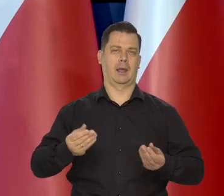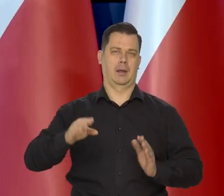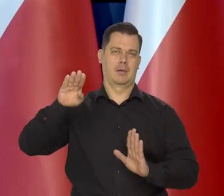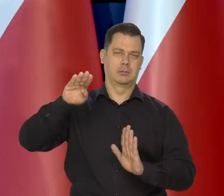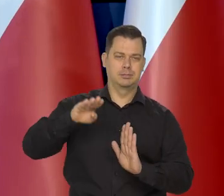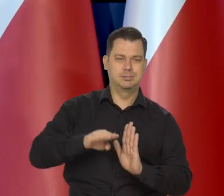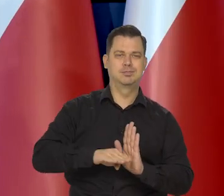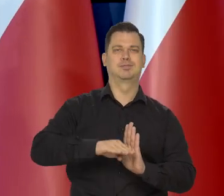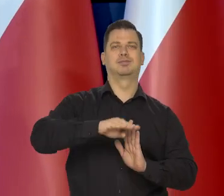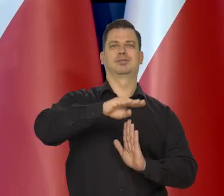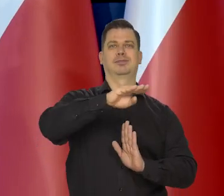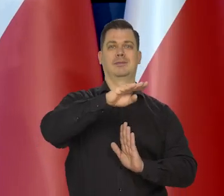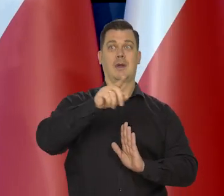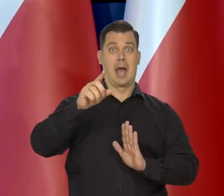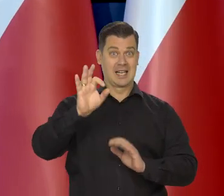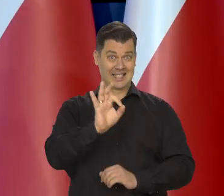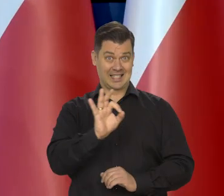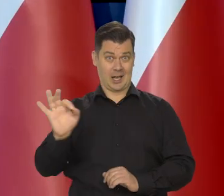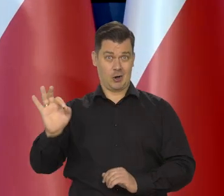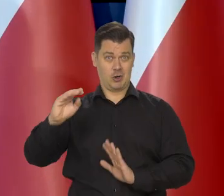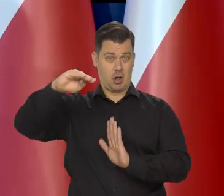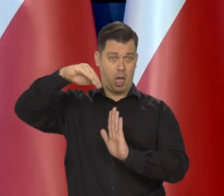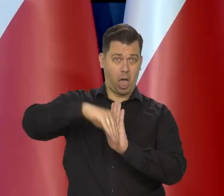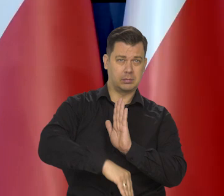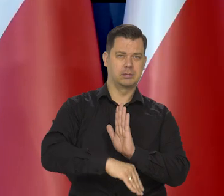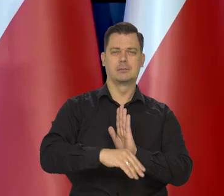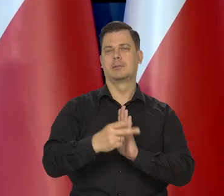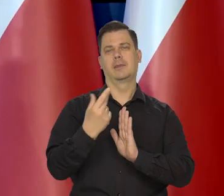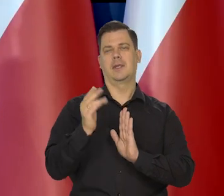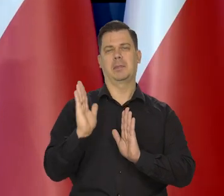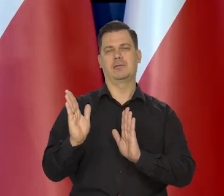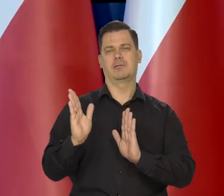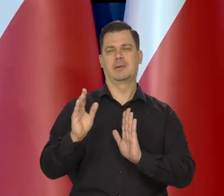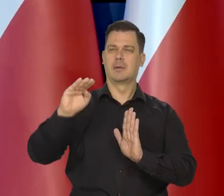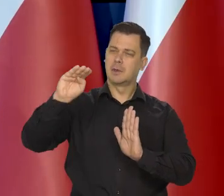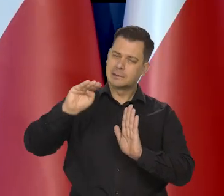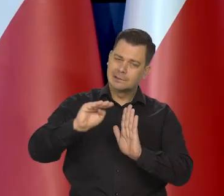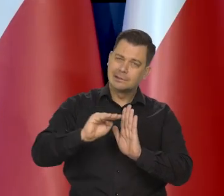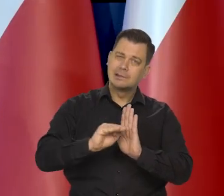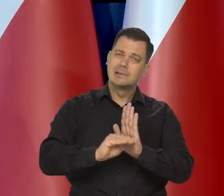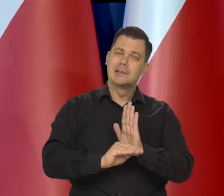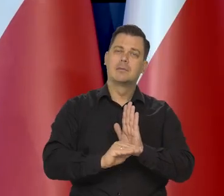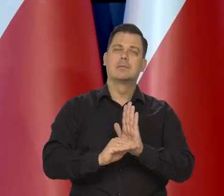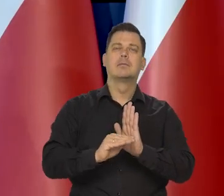że nie będzie recesji, zejdziemy z tempem wzrostu nisko, ale stopniowo, łagodnie.